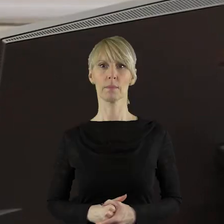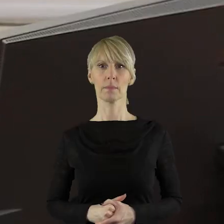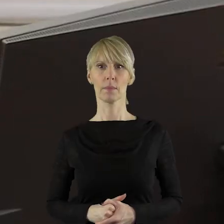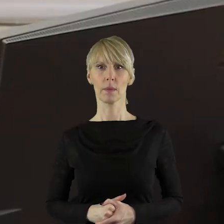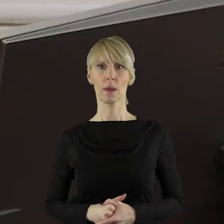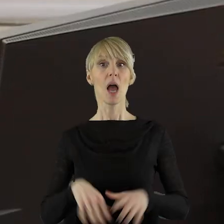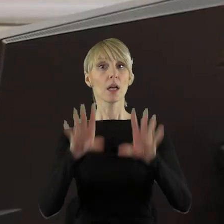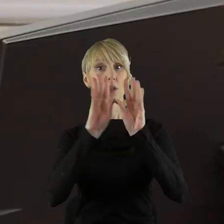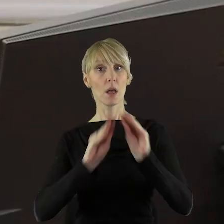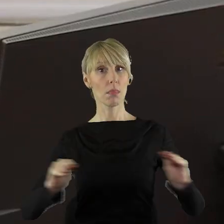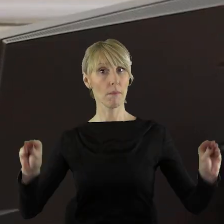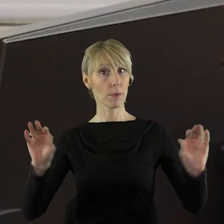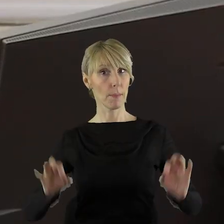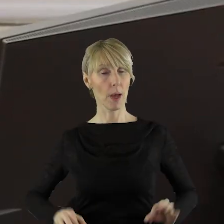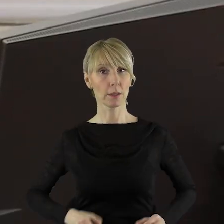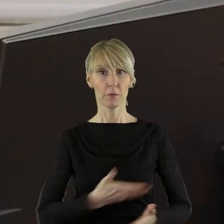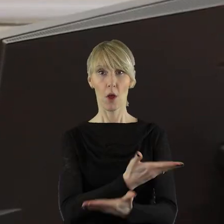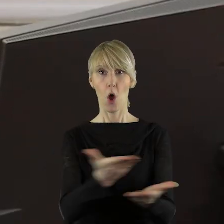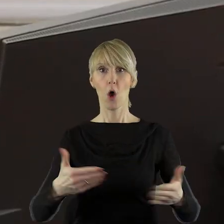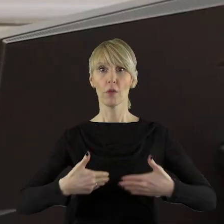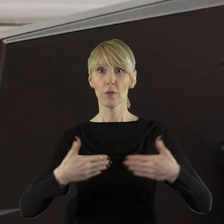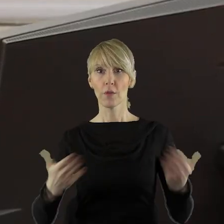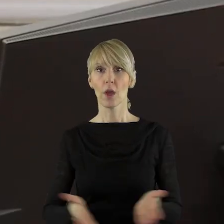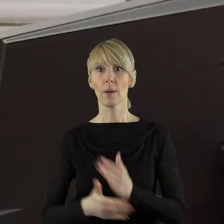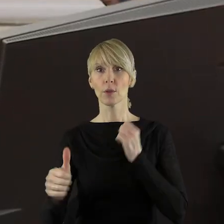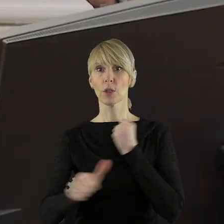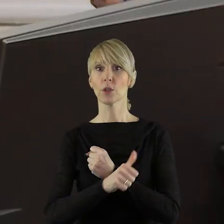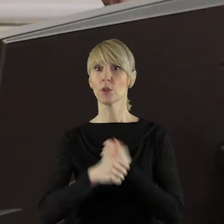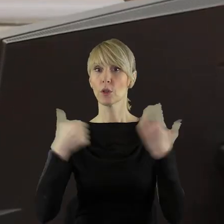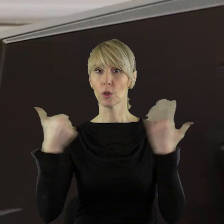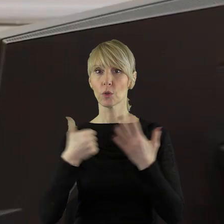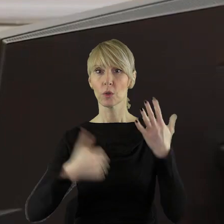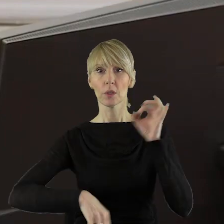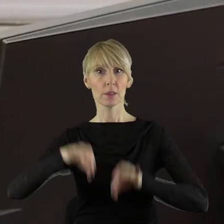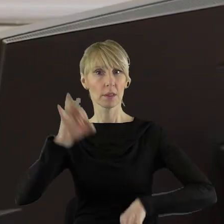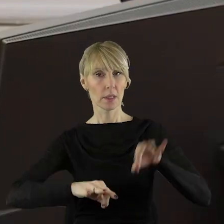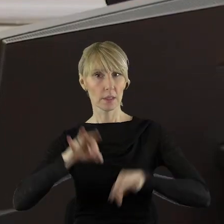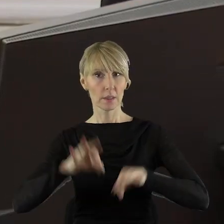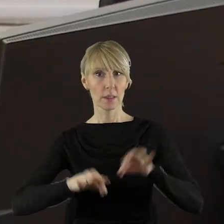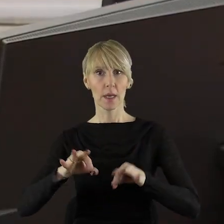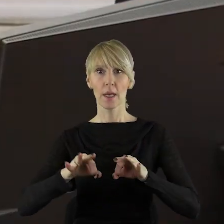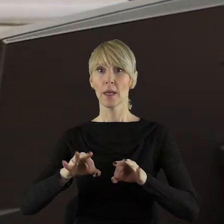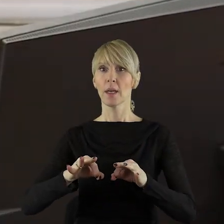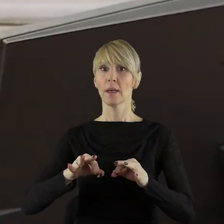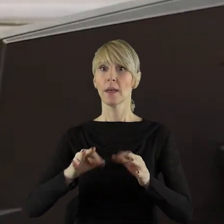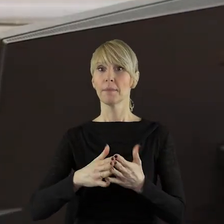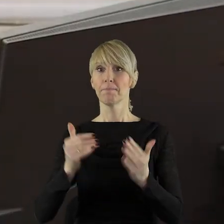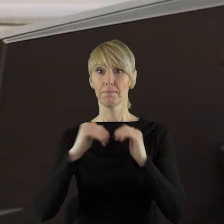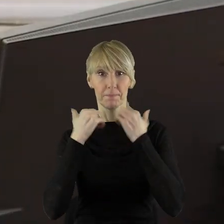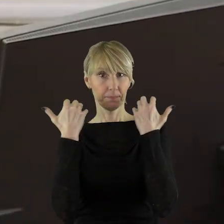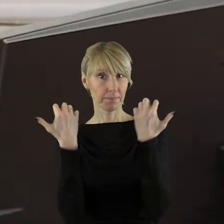Szanowni Państwo! Otwieram LXVI sesję Sejmiku Województwa Łódzkiego.